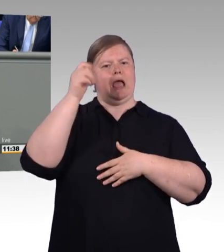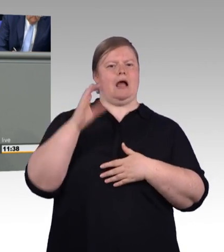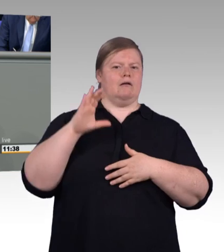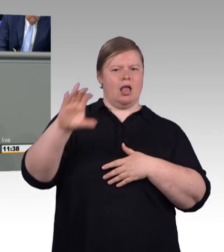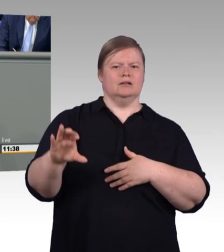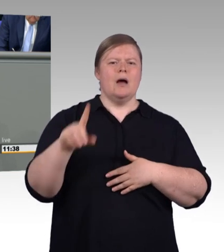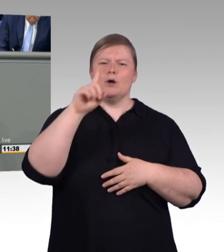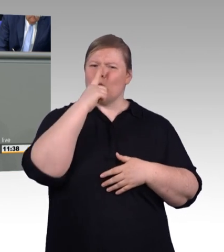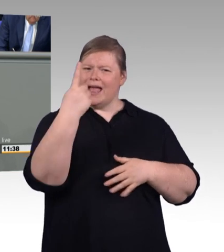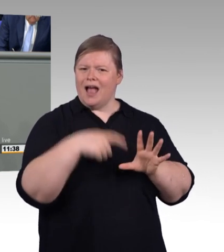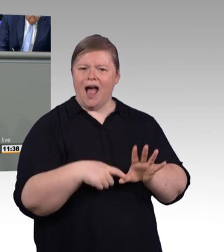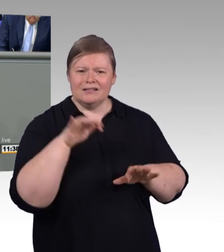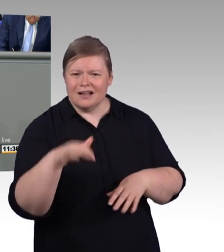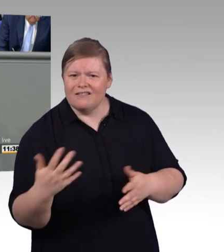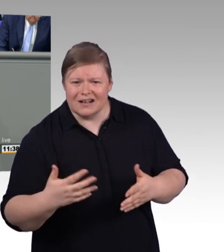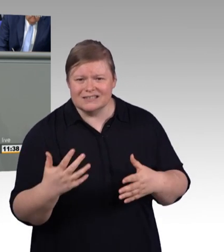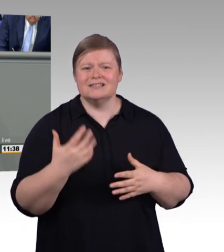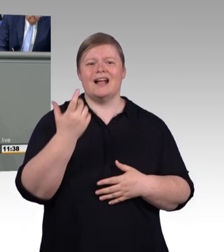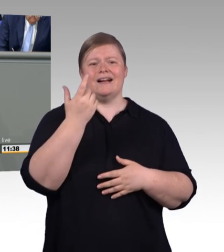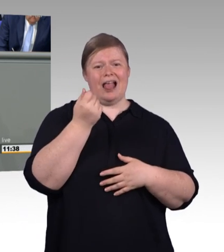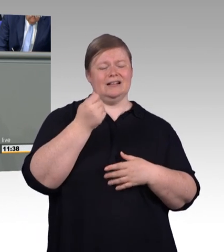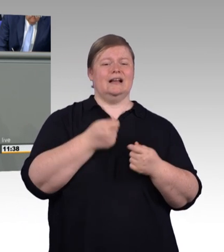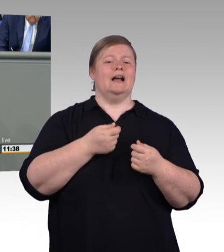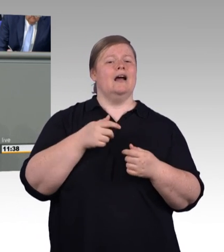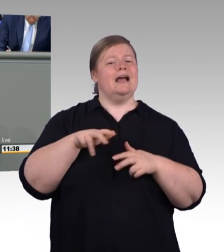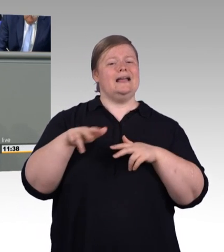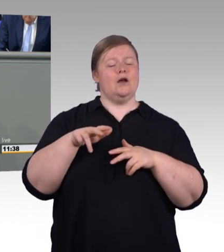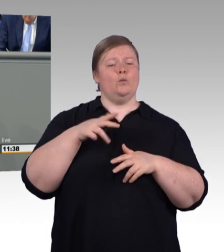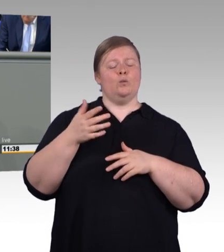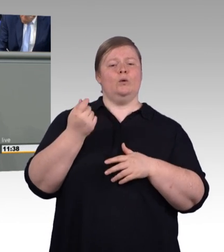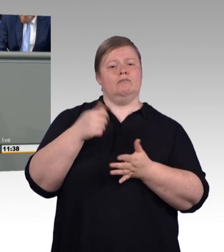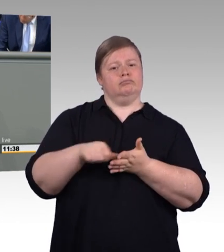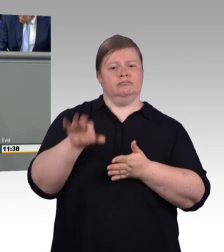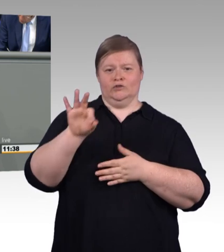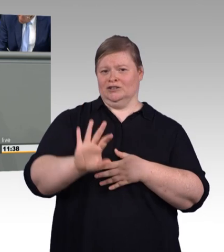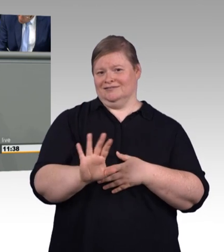Es verwundert daher nicht, dass von der Arbeitgeberseite, auch anders, als Sie es dargestellt haben,